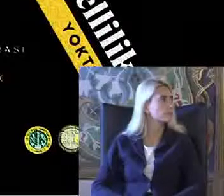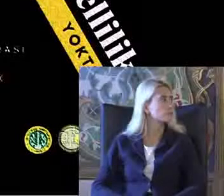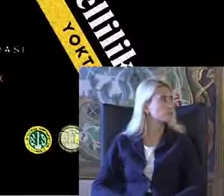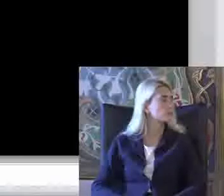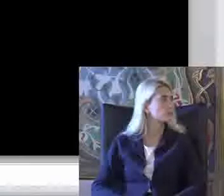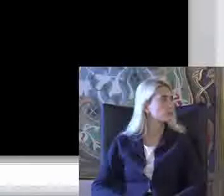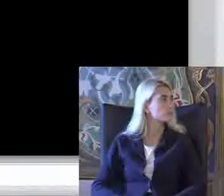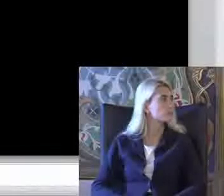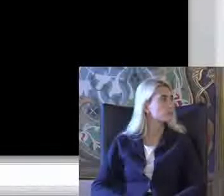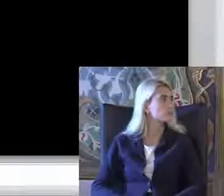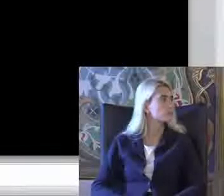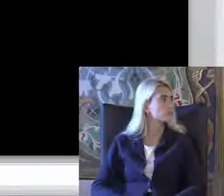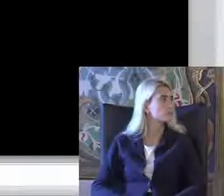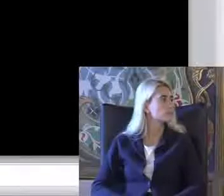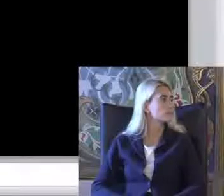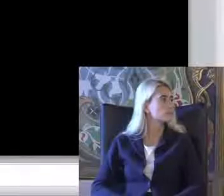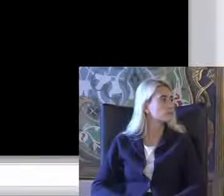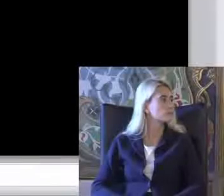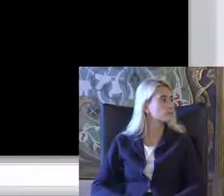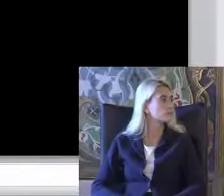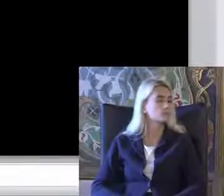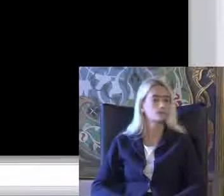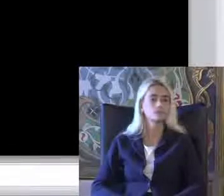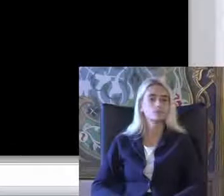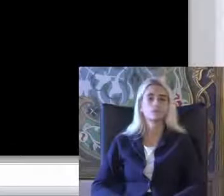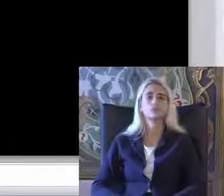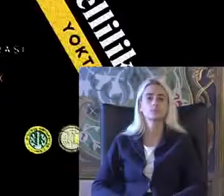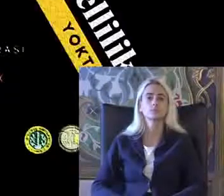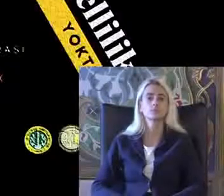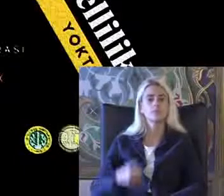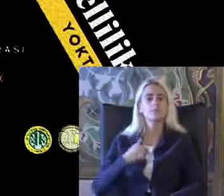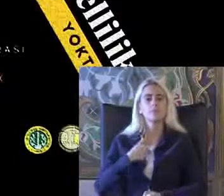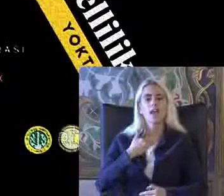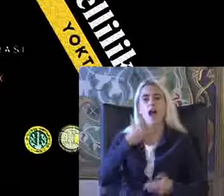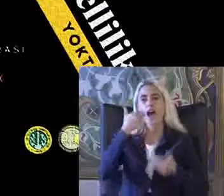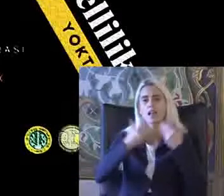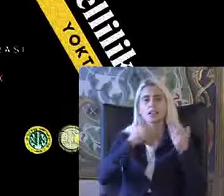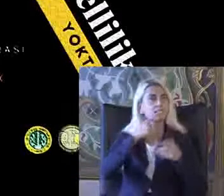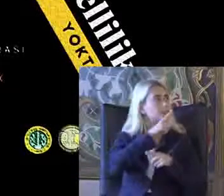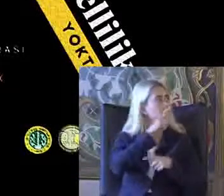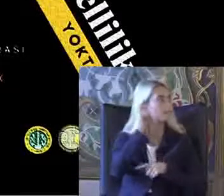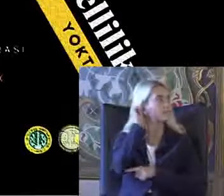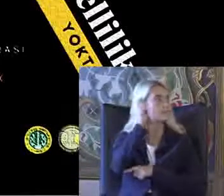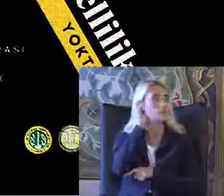Ve bu Ben de dinleyeyim slaytları bu şu anda göremiyorum